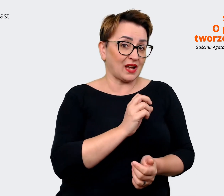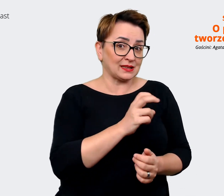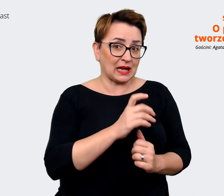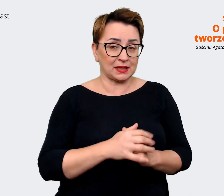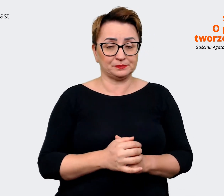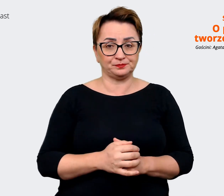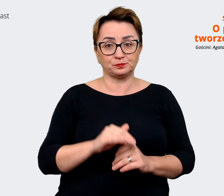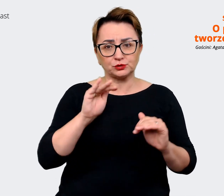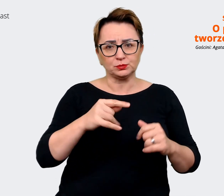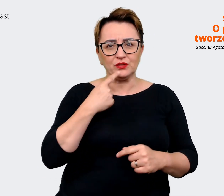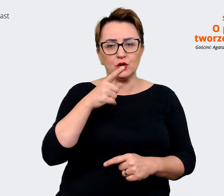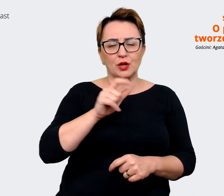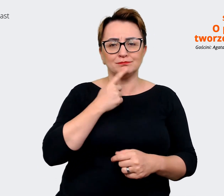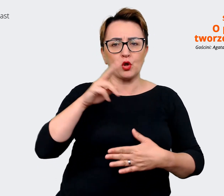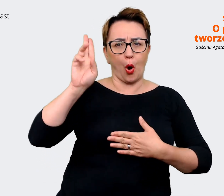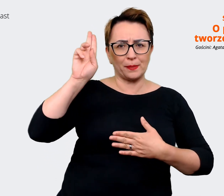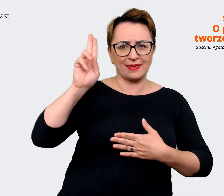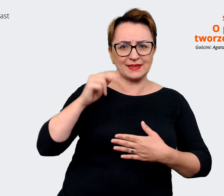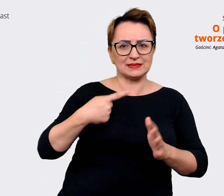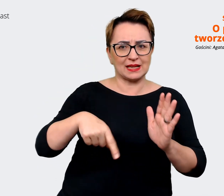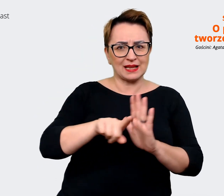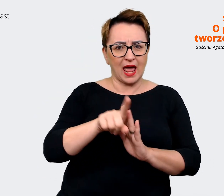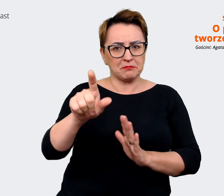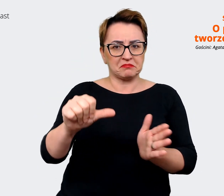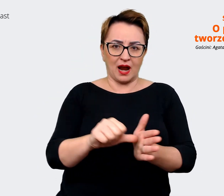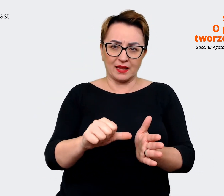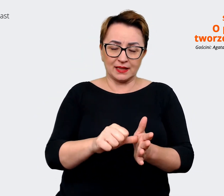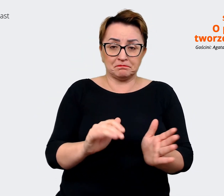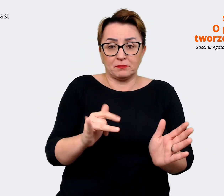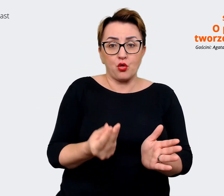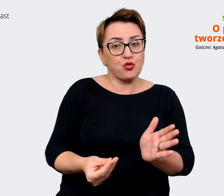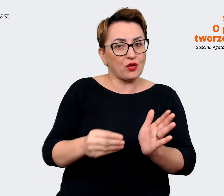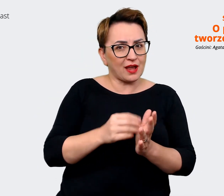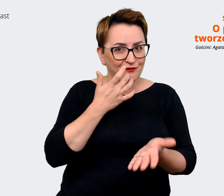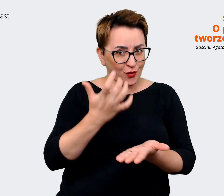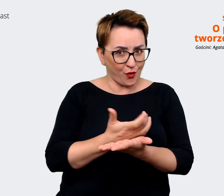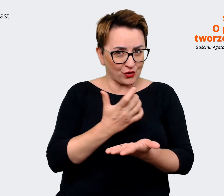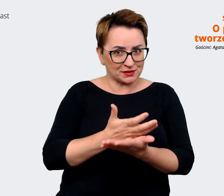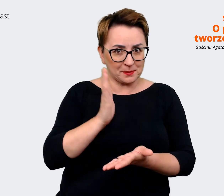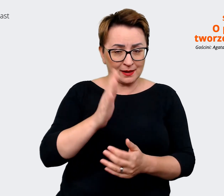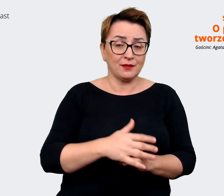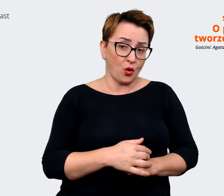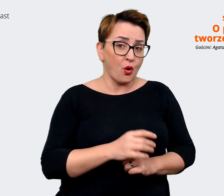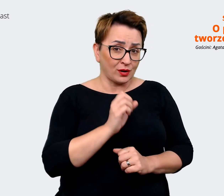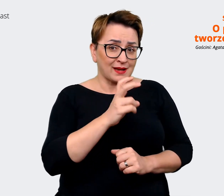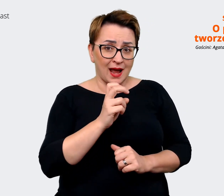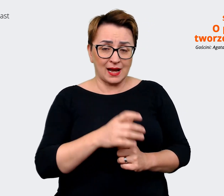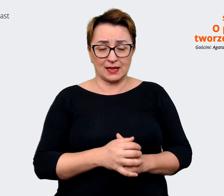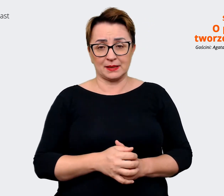obietnica dla kandydata jakiś, tutaj dodatkowych korzyści, które posiada przychodząc do nas.